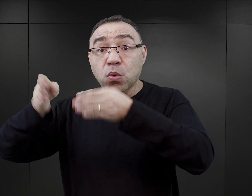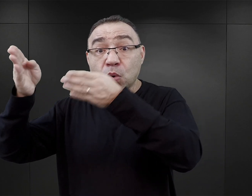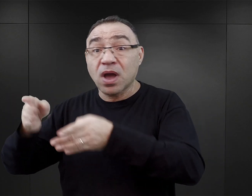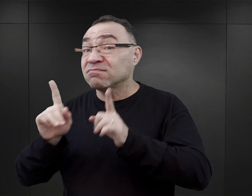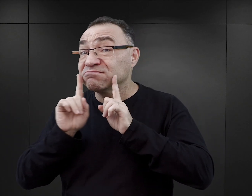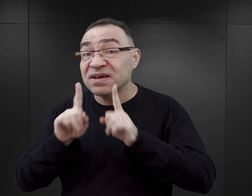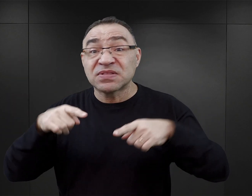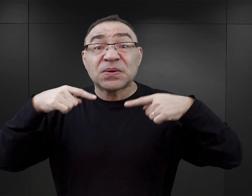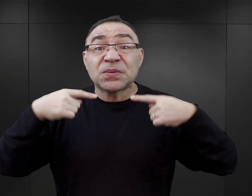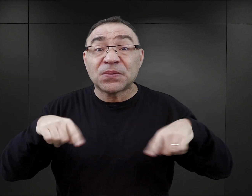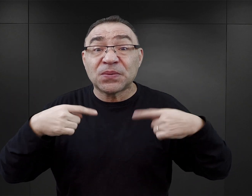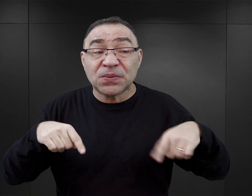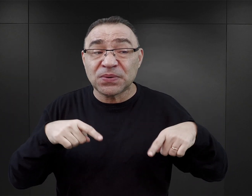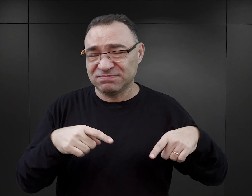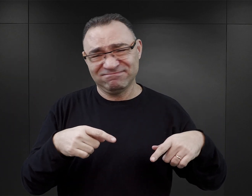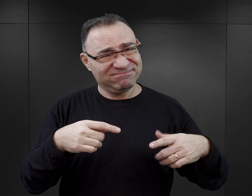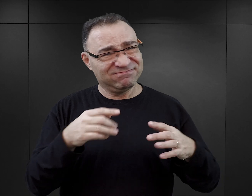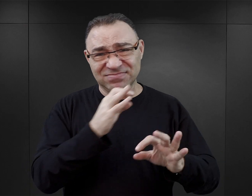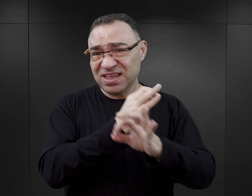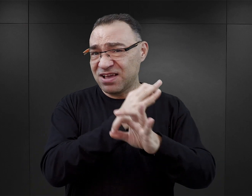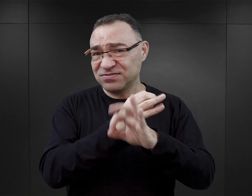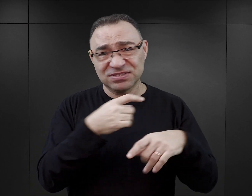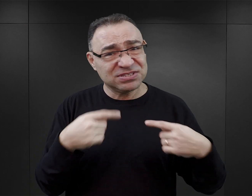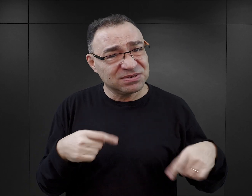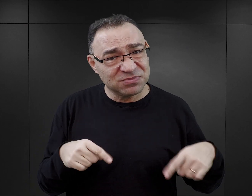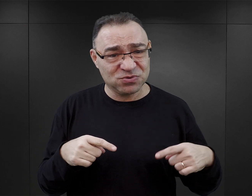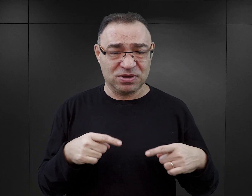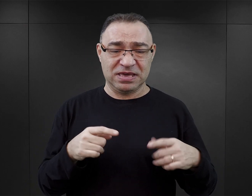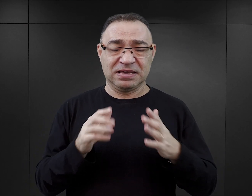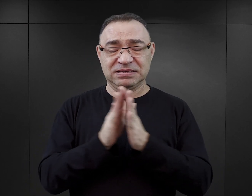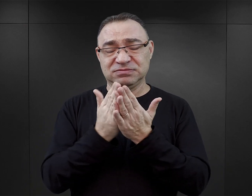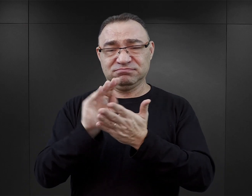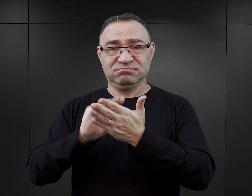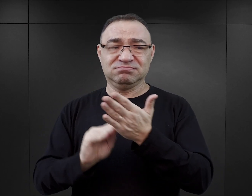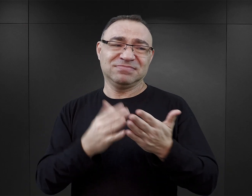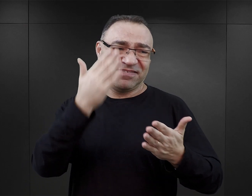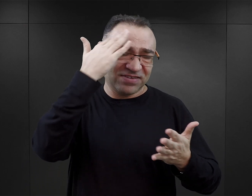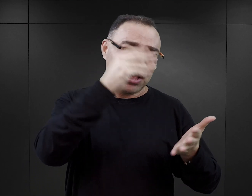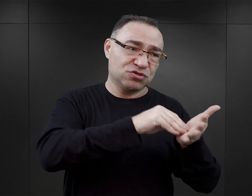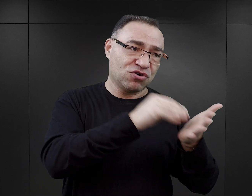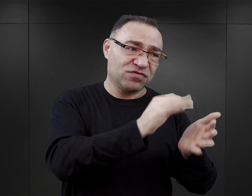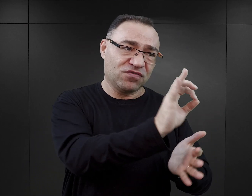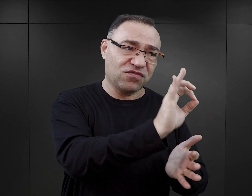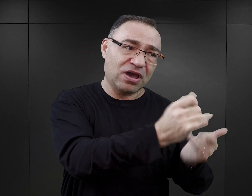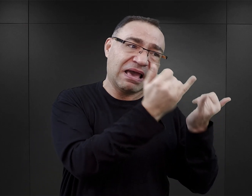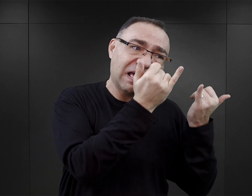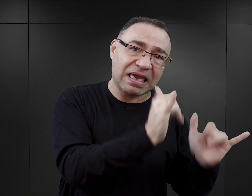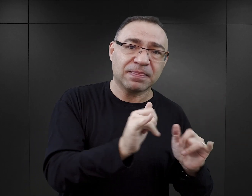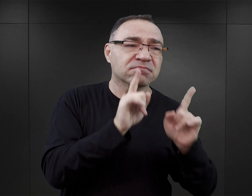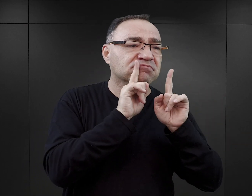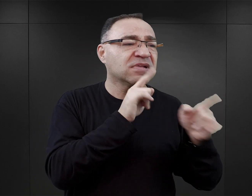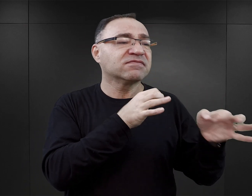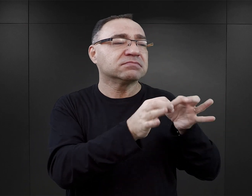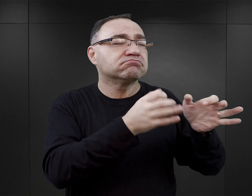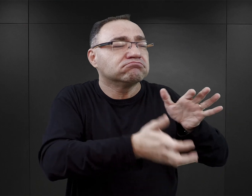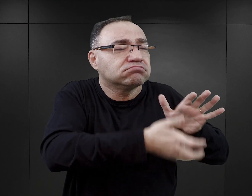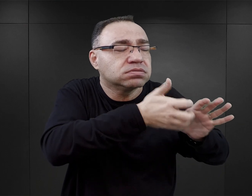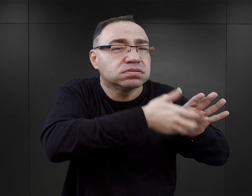które nie miałyby prawa się wydarzyć w Auschwitz takim, jakie jest nam znane z relacji byłych więźniów, ze źródeł archiwalnych i z dokumentów.